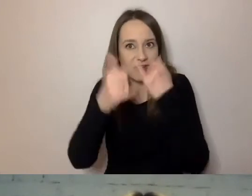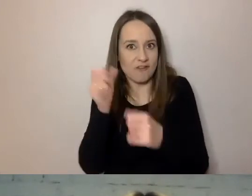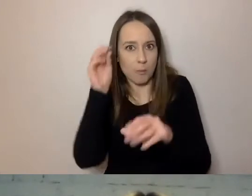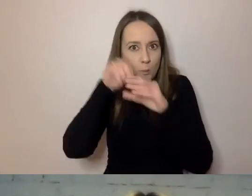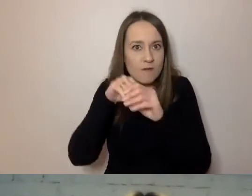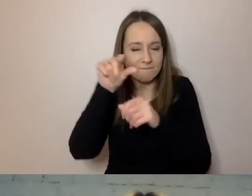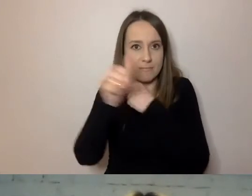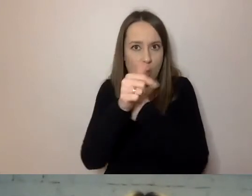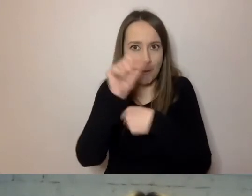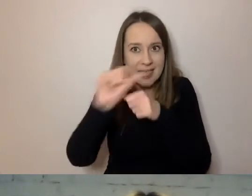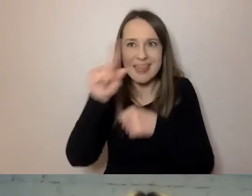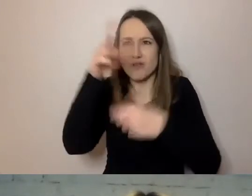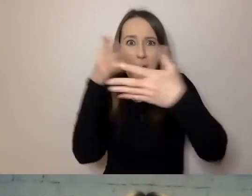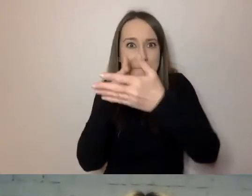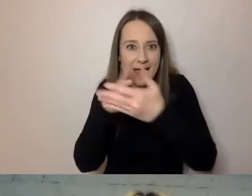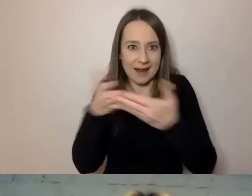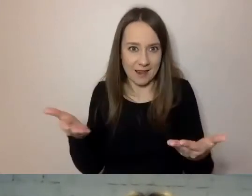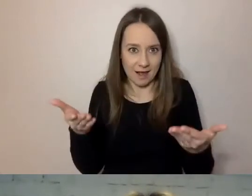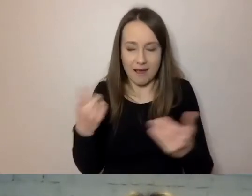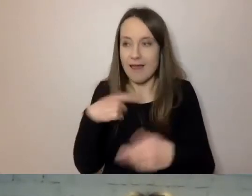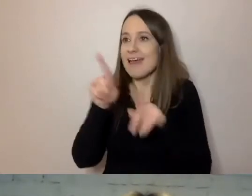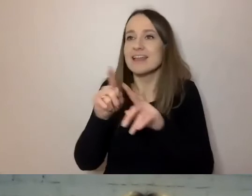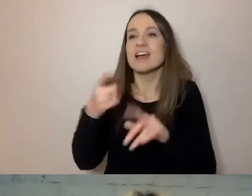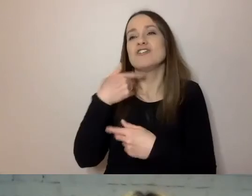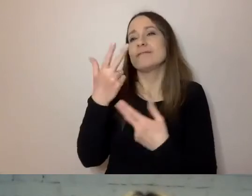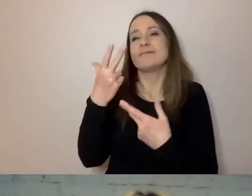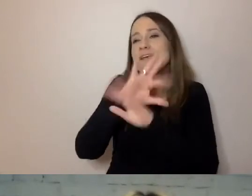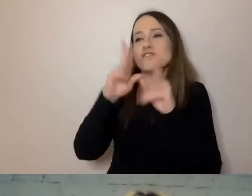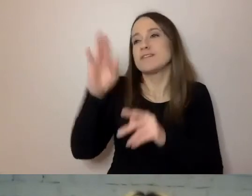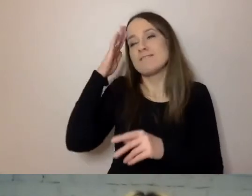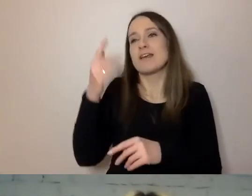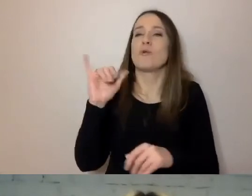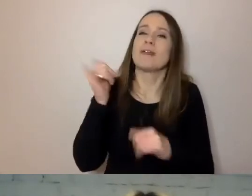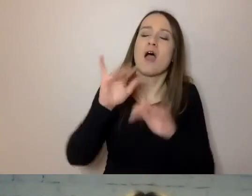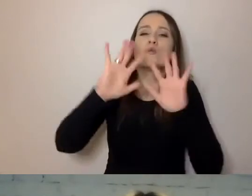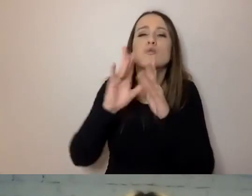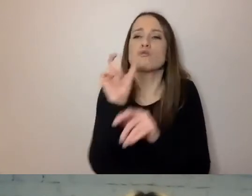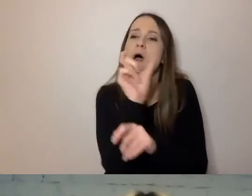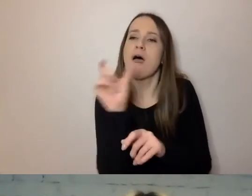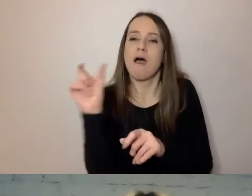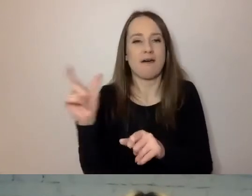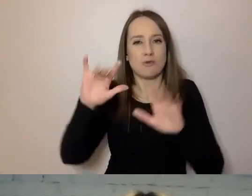Nie każdy zna skróty, które nam się wydają popularne. Trzeba je wyjaśnić.